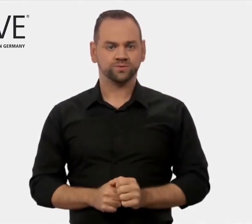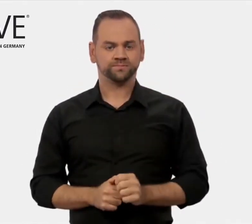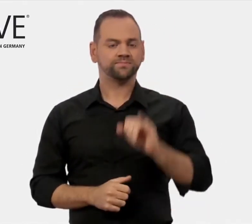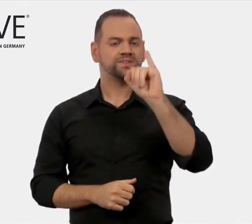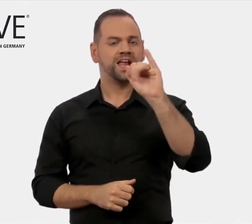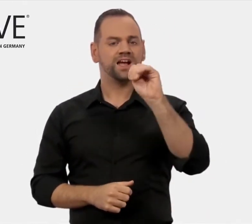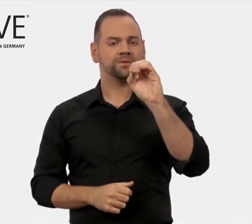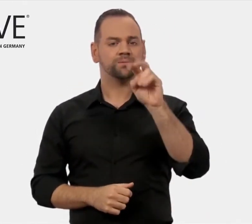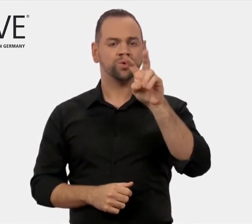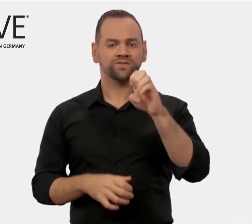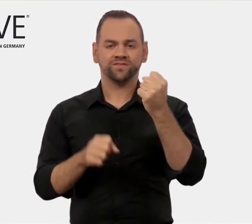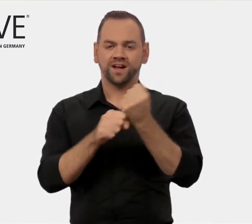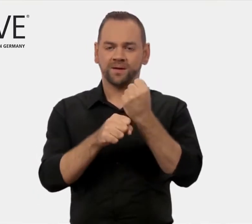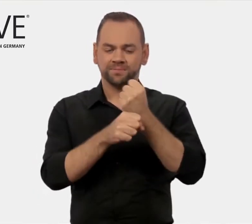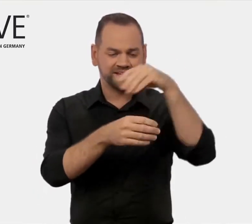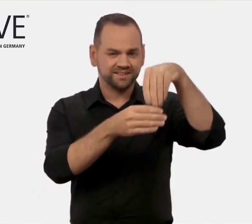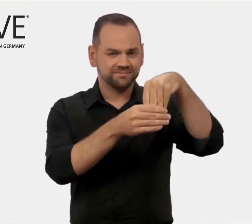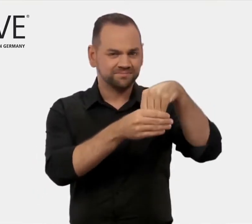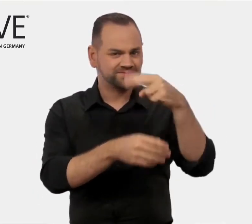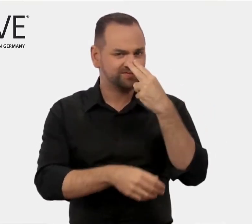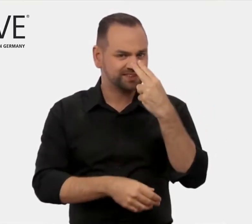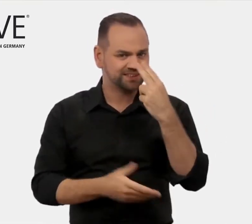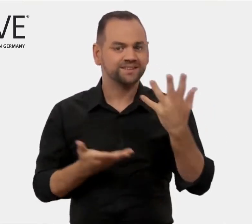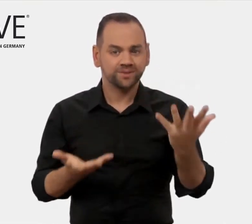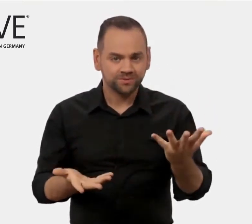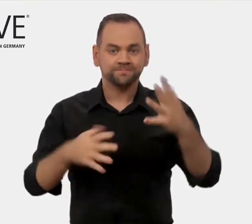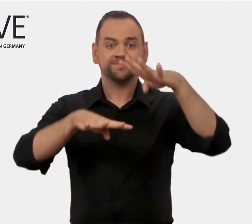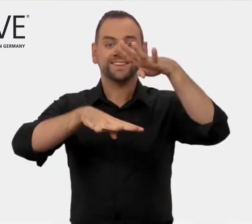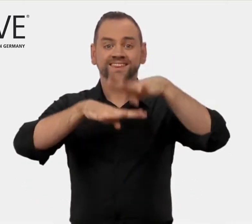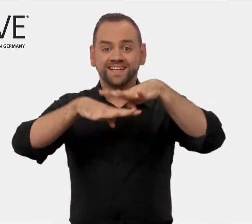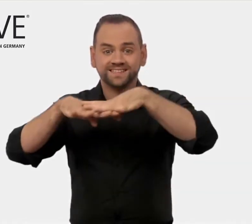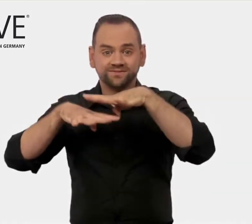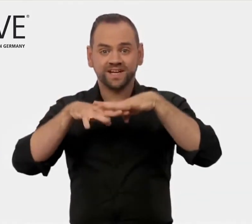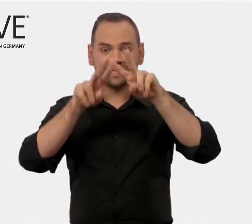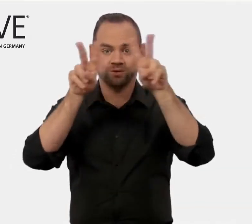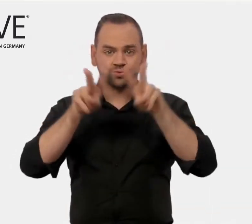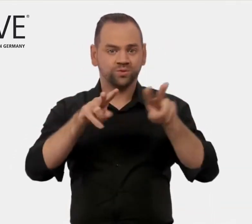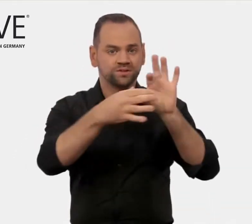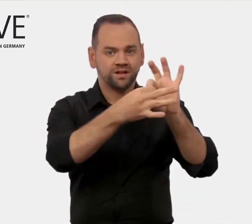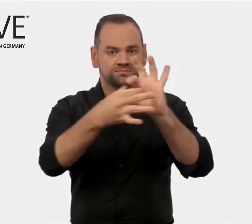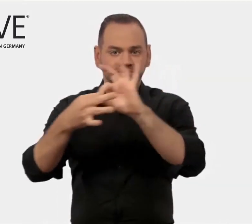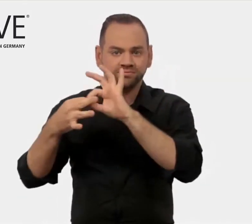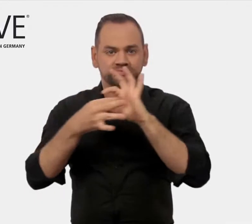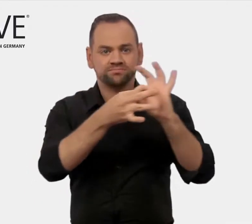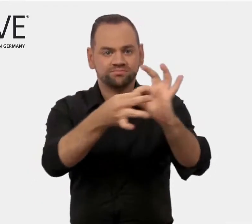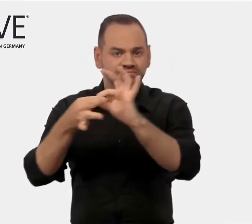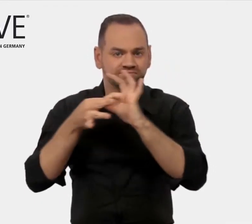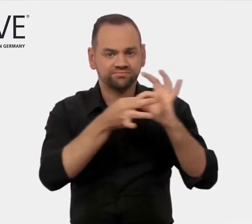iMOVE arbeitet in einem internationalen Umfeld.